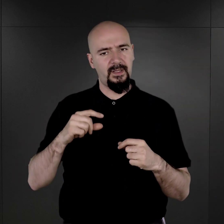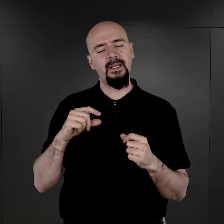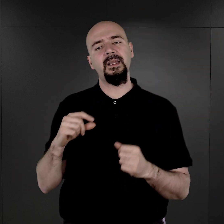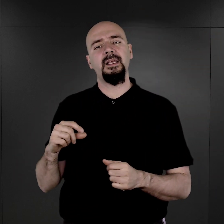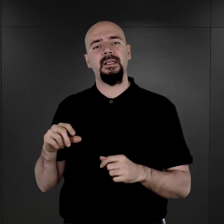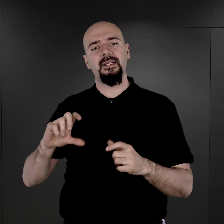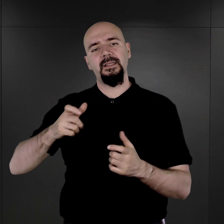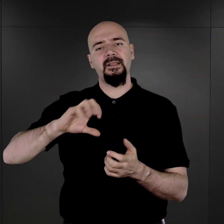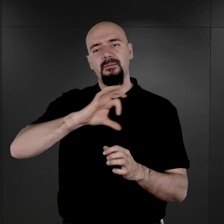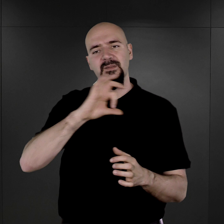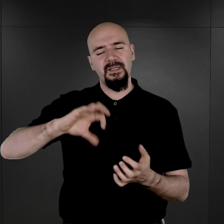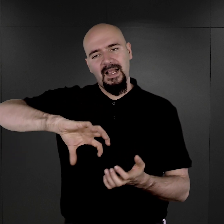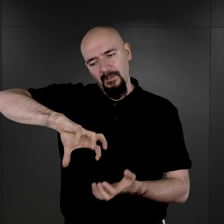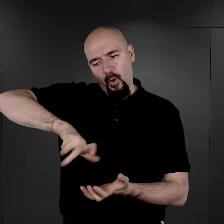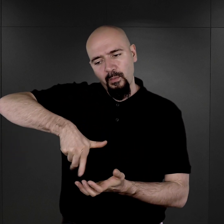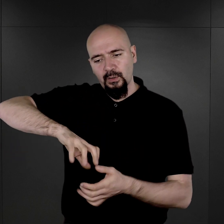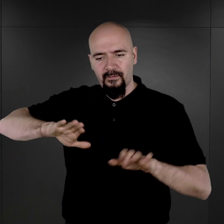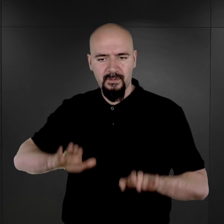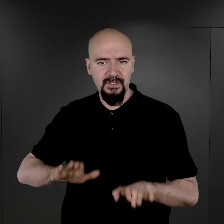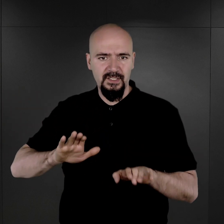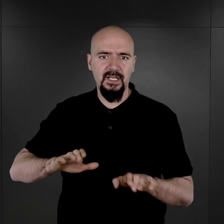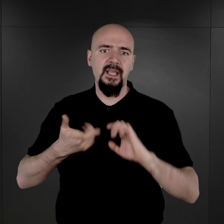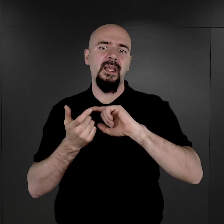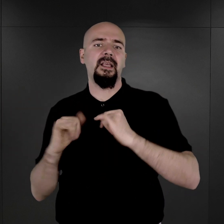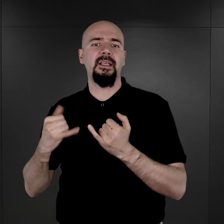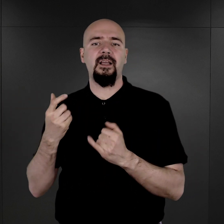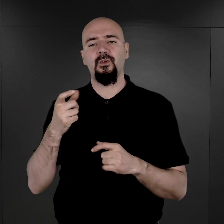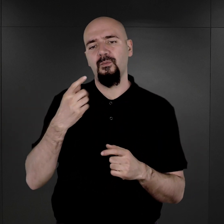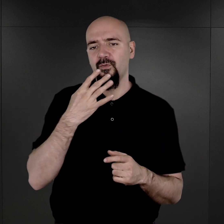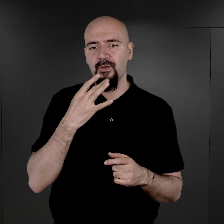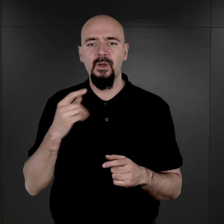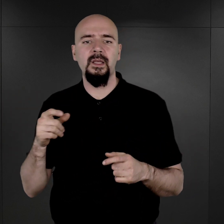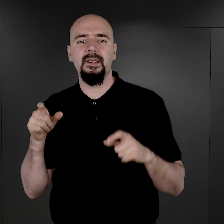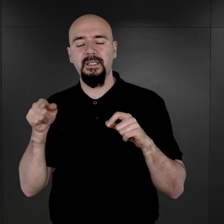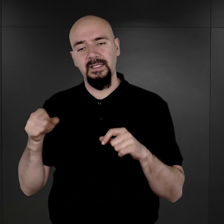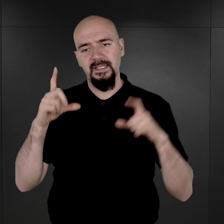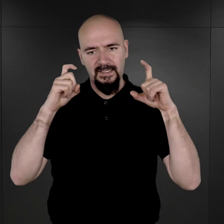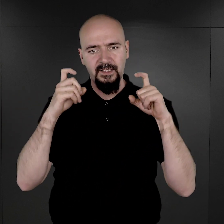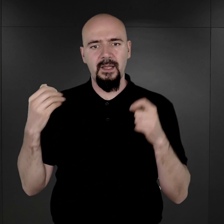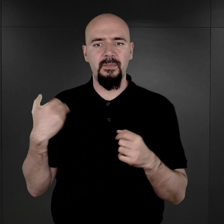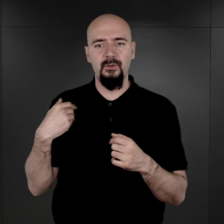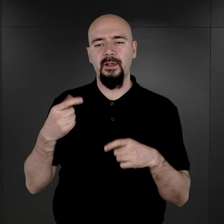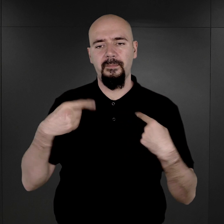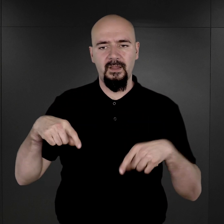na takim specjalnym obrotowym taborecie, jak on to określa, i te fotografie tam były wykonywane.